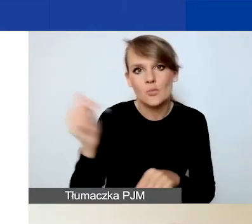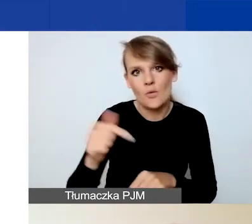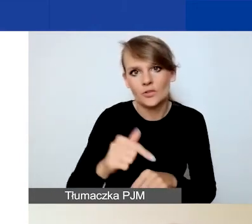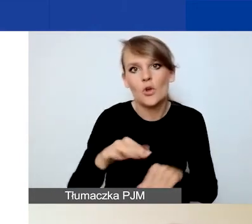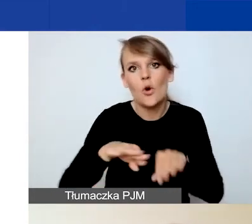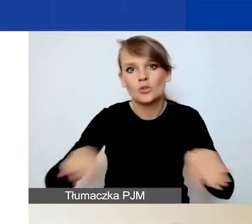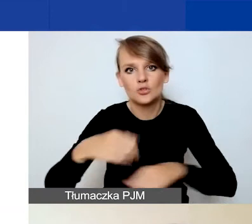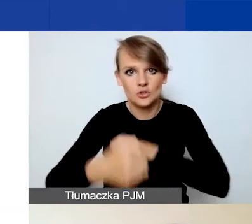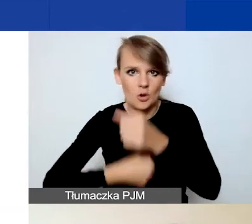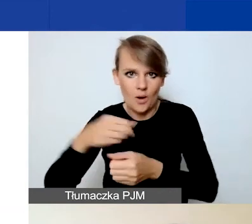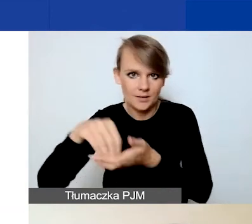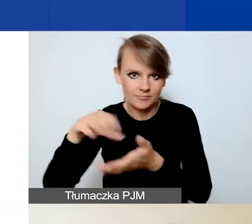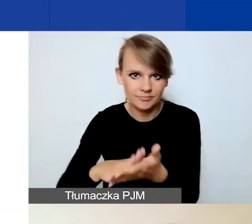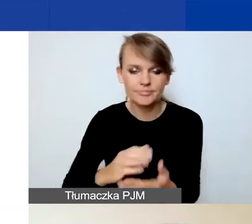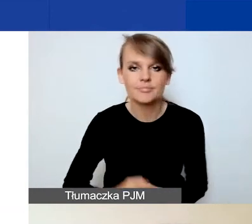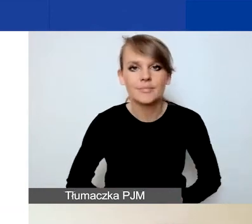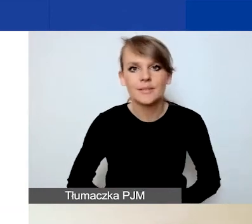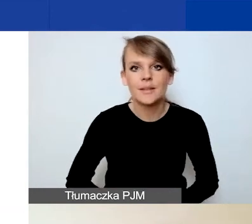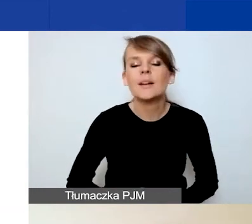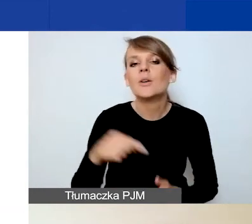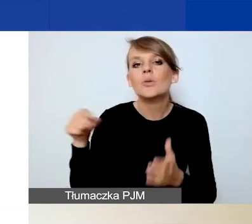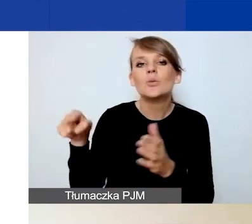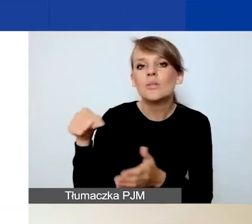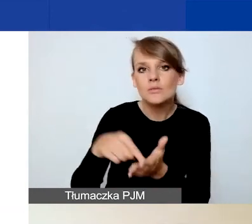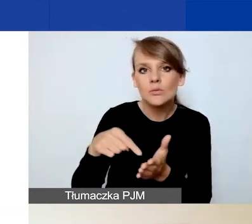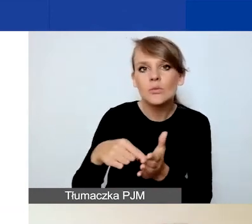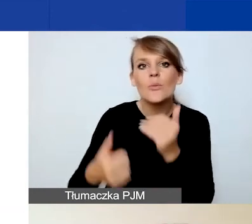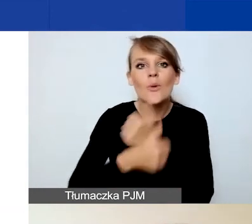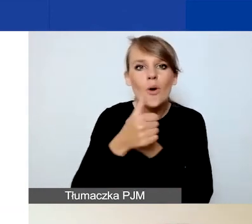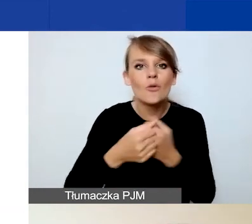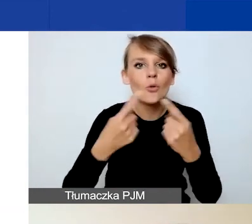I tutaj ze względu na krótszy czas trwania projektów